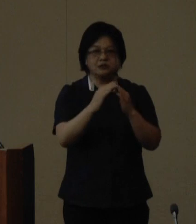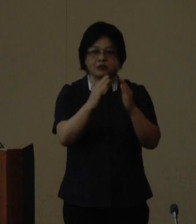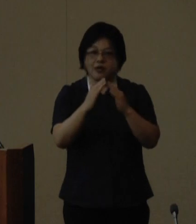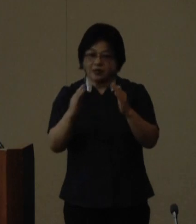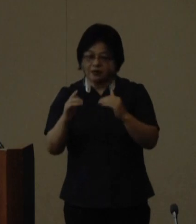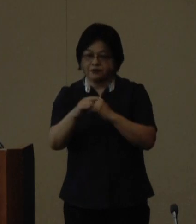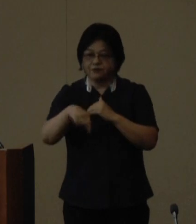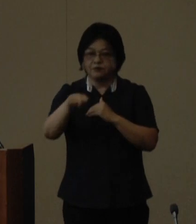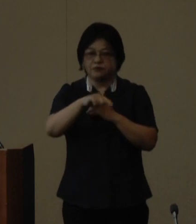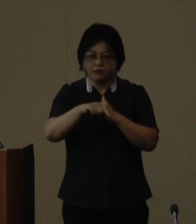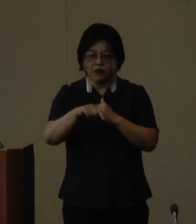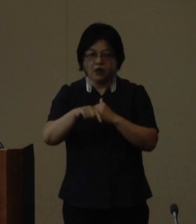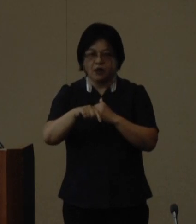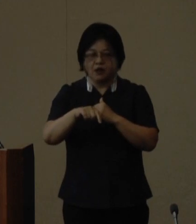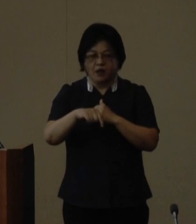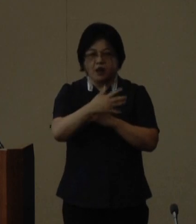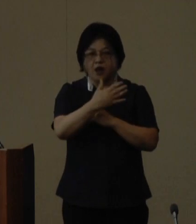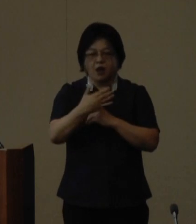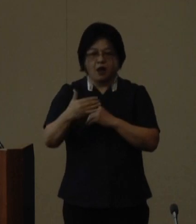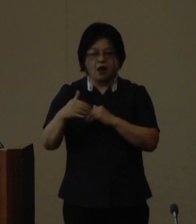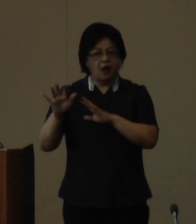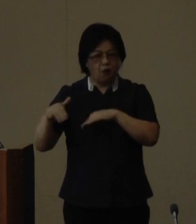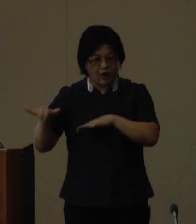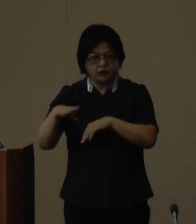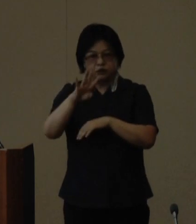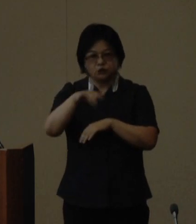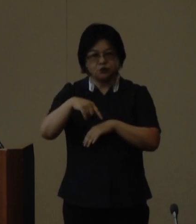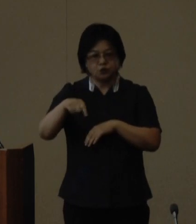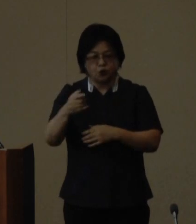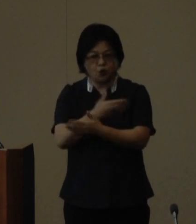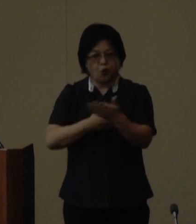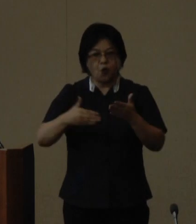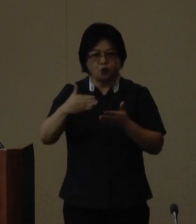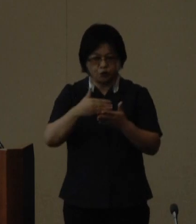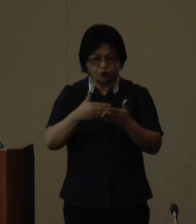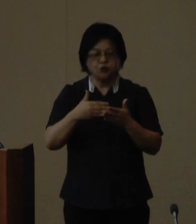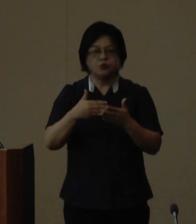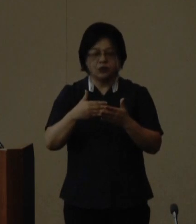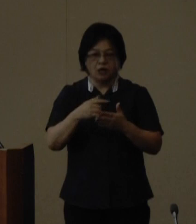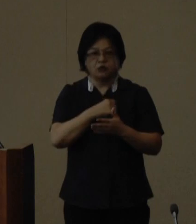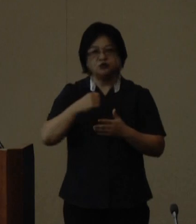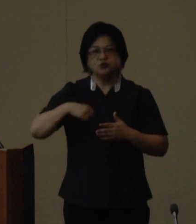ハワイ州との姉妹提携平成9年に 友好県省を締結した中国福建省